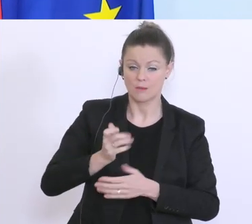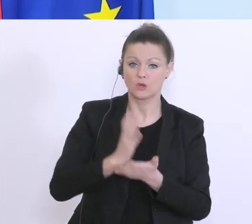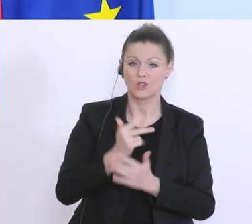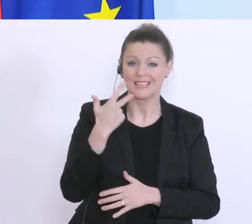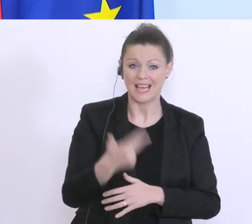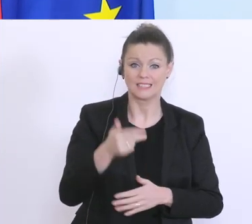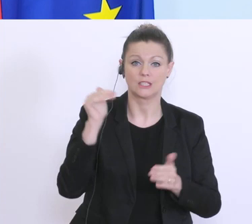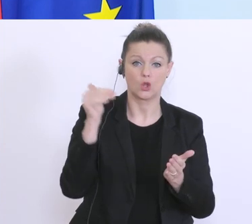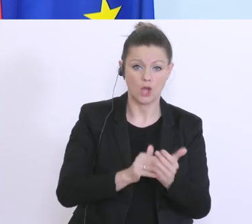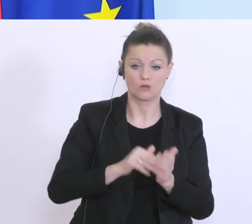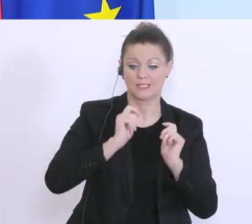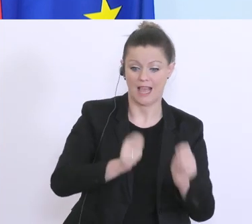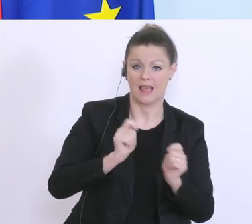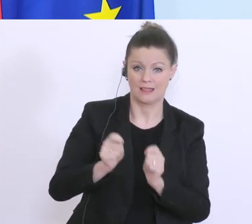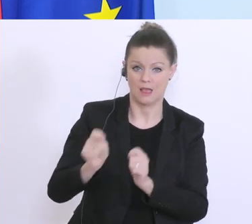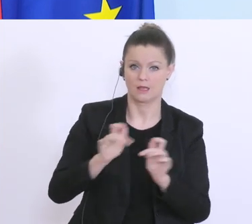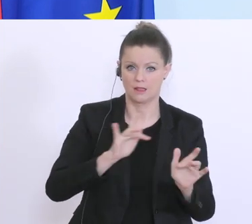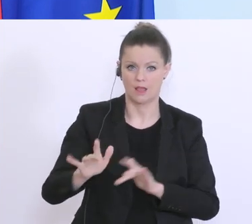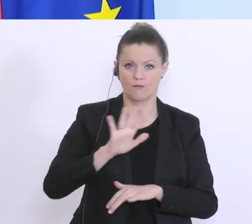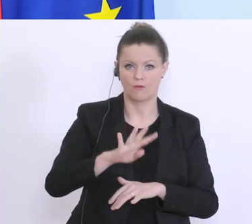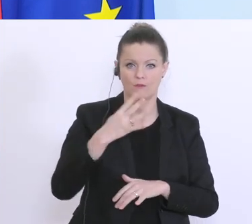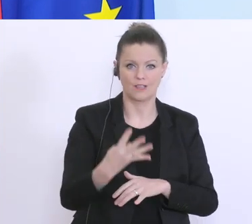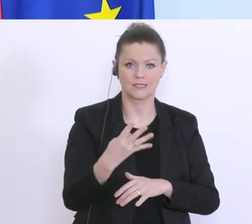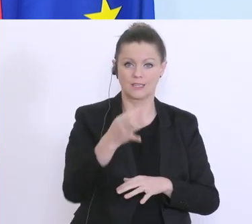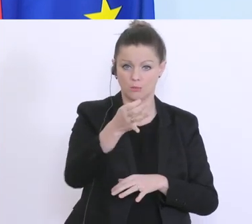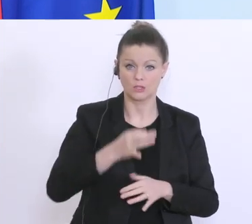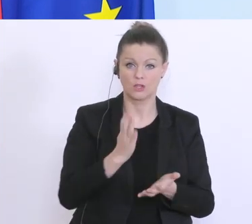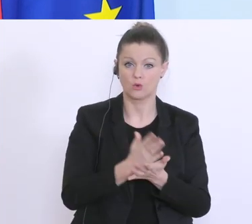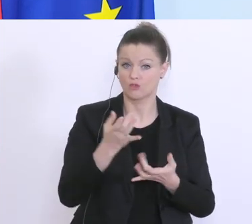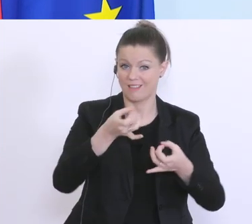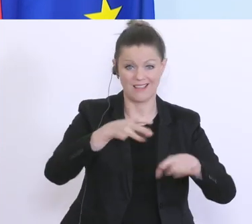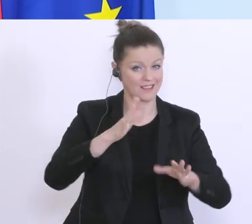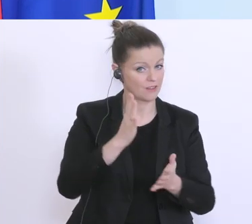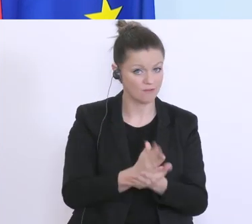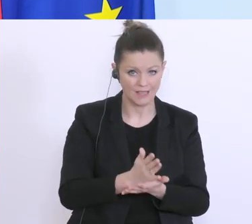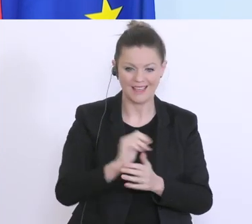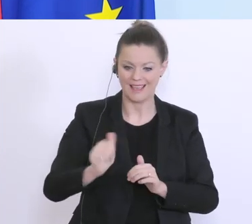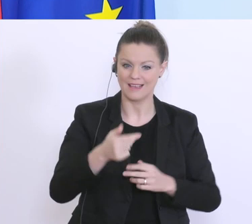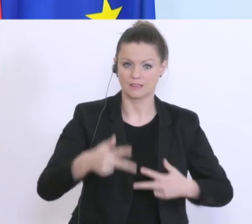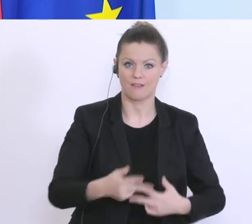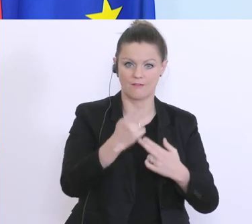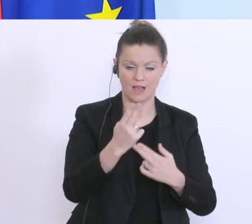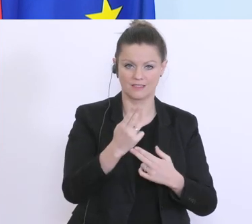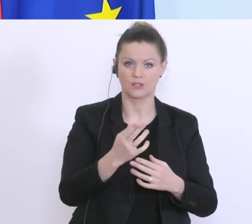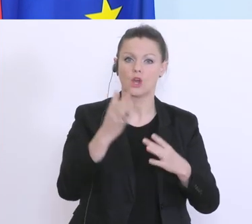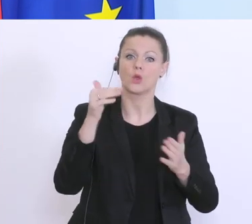eingegangen. 45 % davon sind bereits erledigt, das für diese 1. Phase 1.000-Euro-Soforthilfe, eine 2.